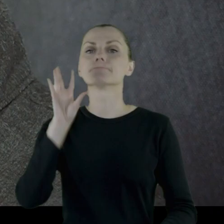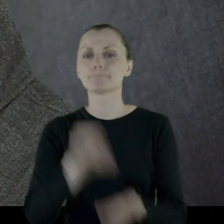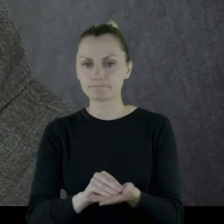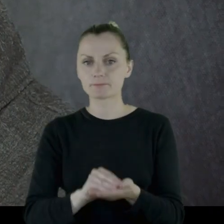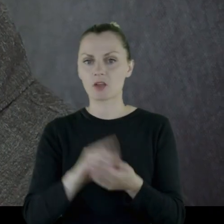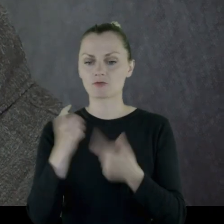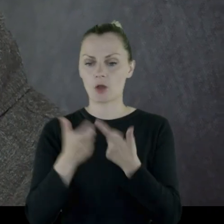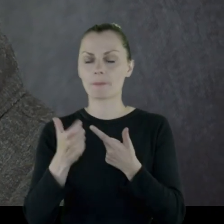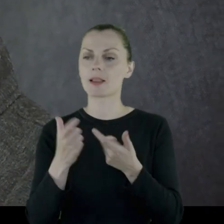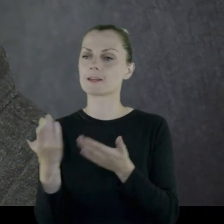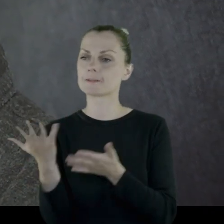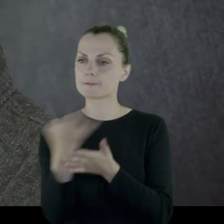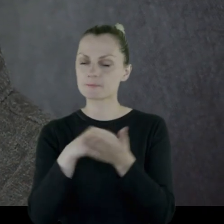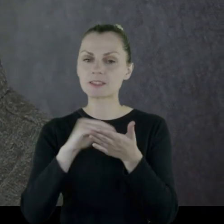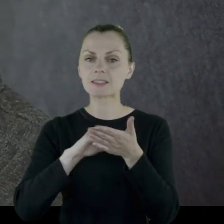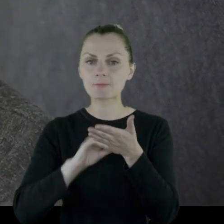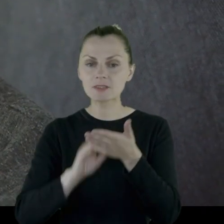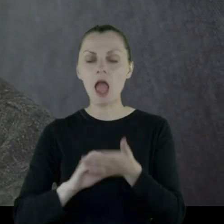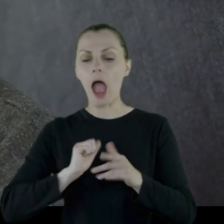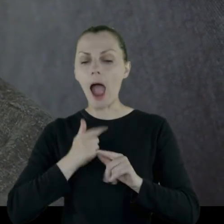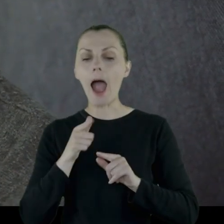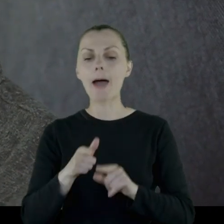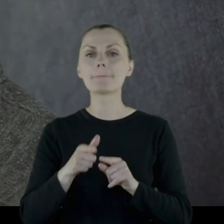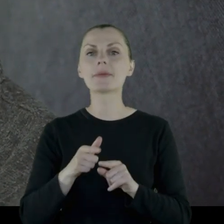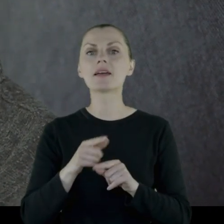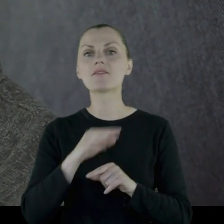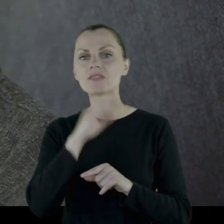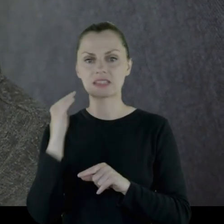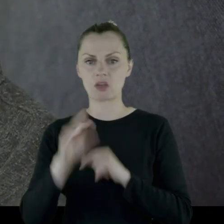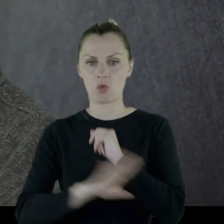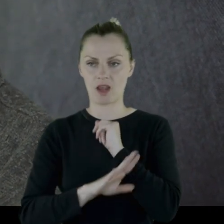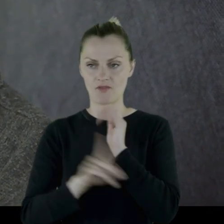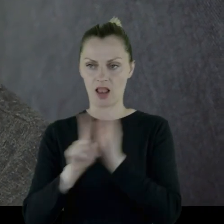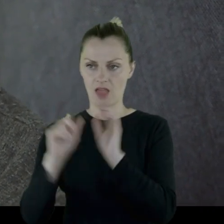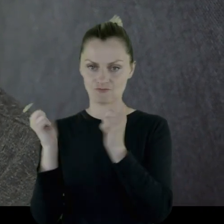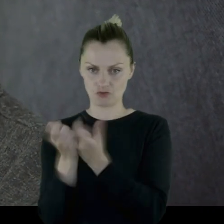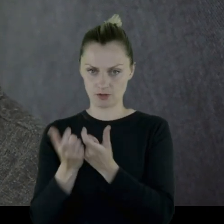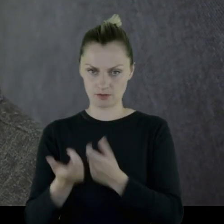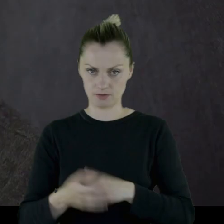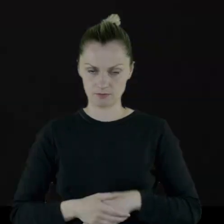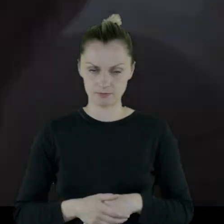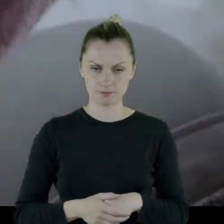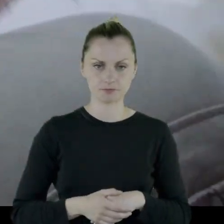wtedy ogłosili drugie zapisy - od nowa. Tak, żeby tego drewna dla wszystkich starczyło.